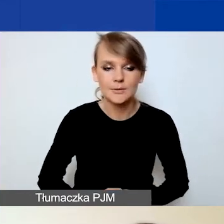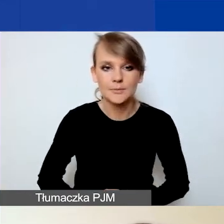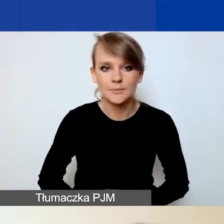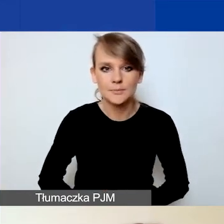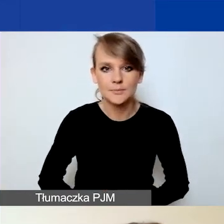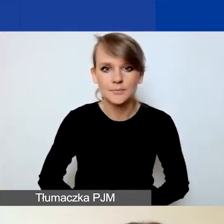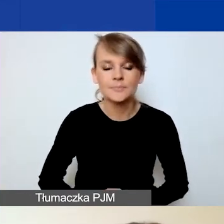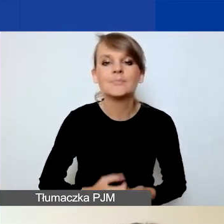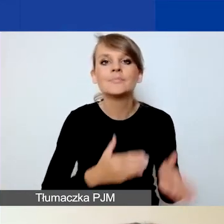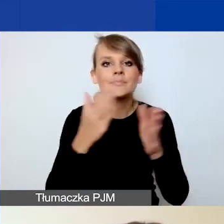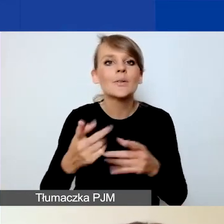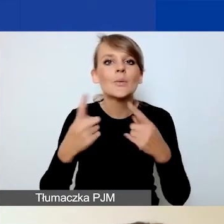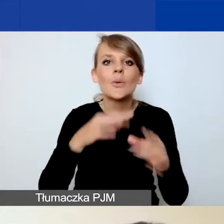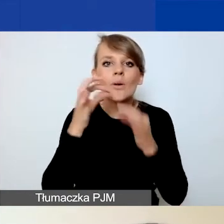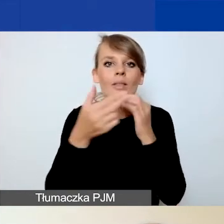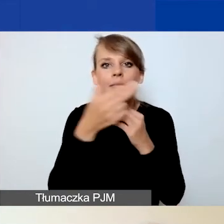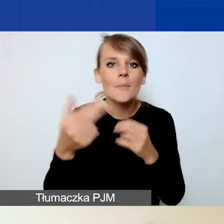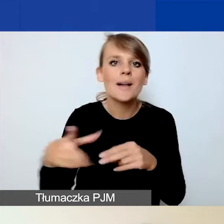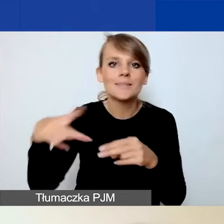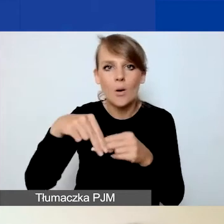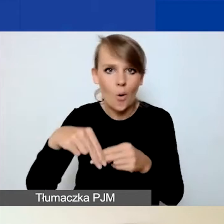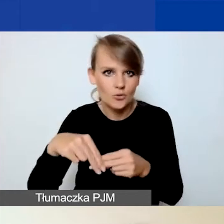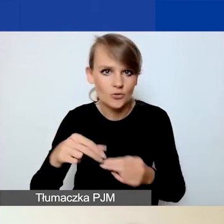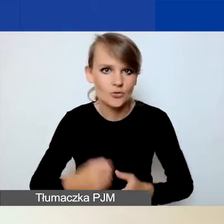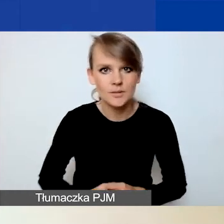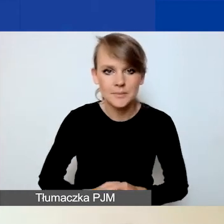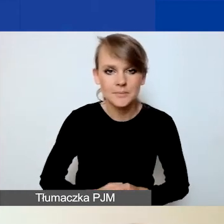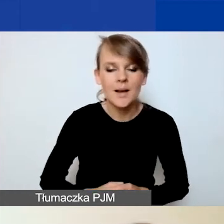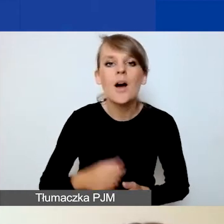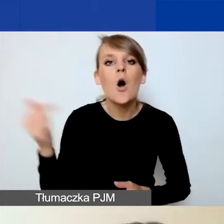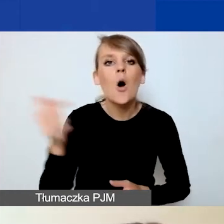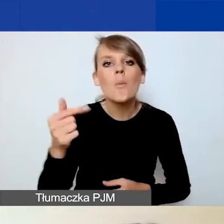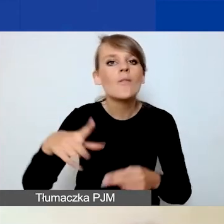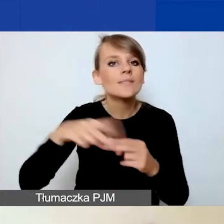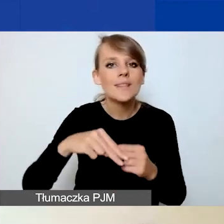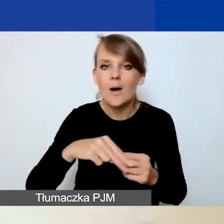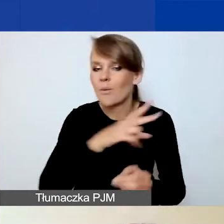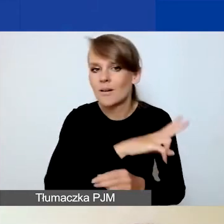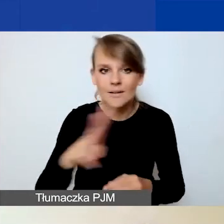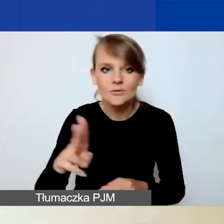No i krótko o załącznikach do wniosków. Obowiązkowym załącznikiem dla wszystkich jest plan komunikacji.